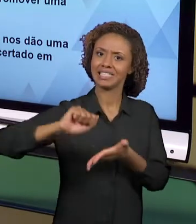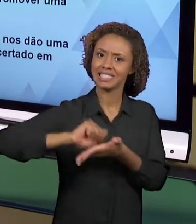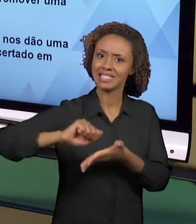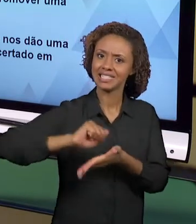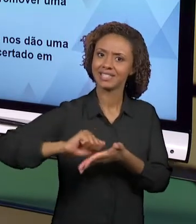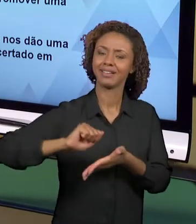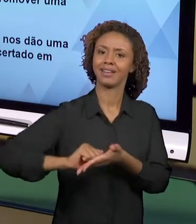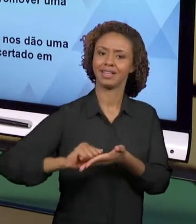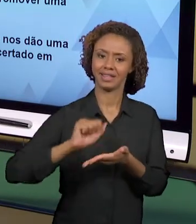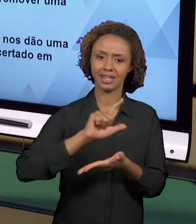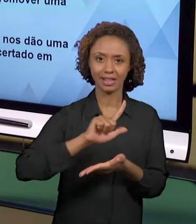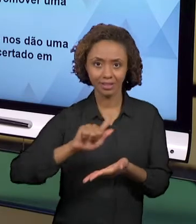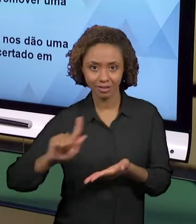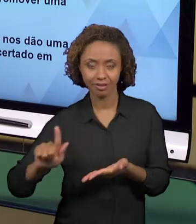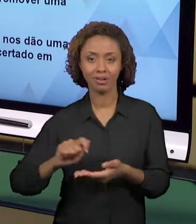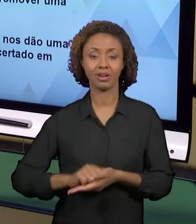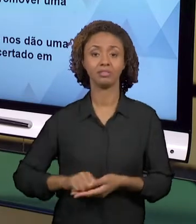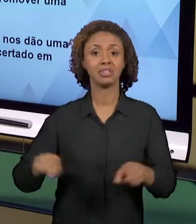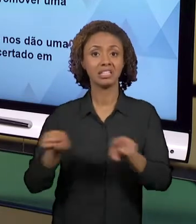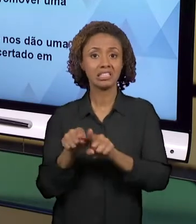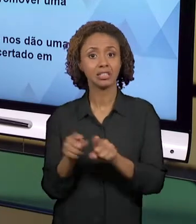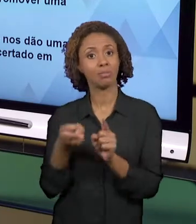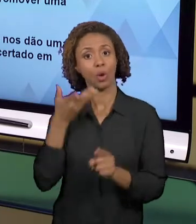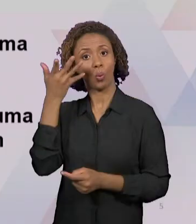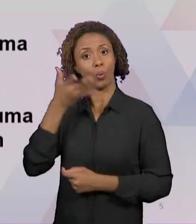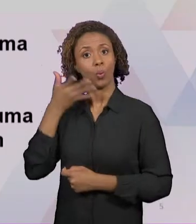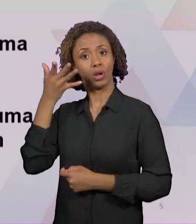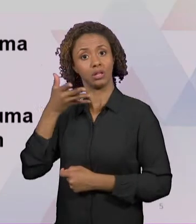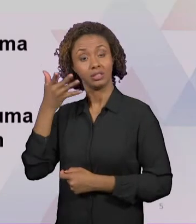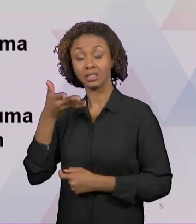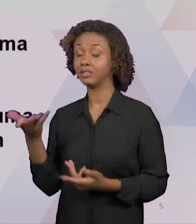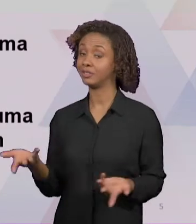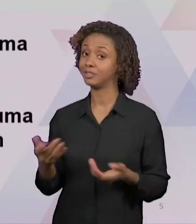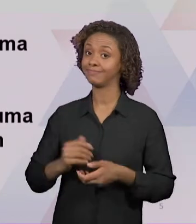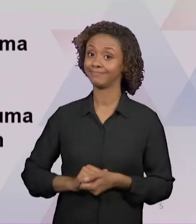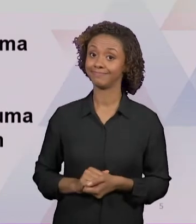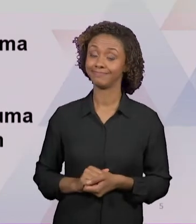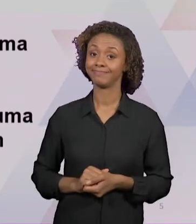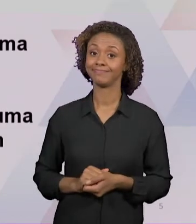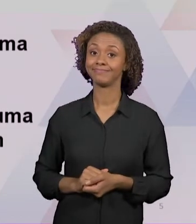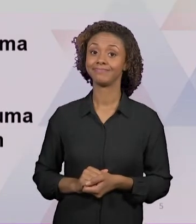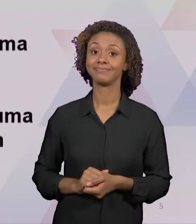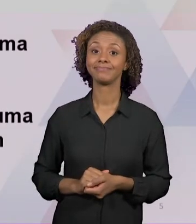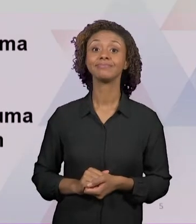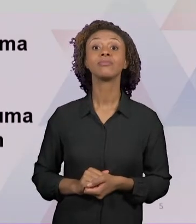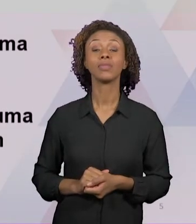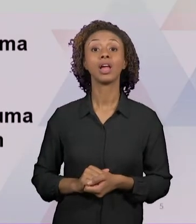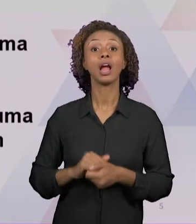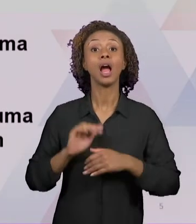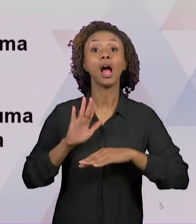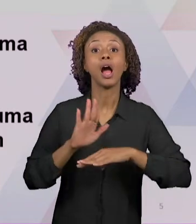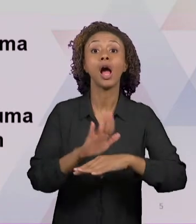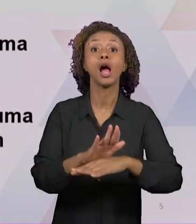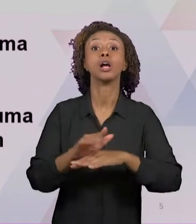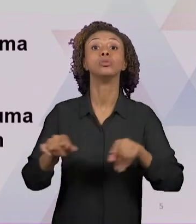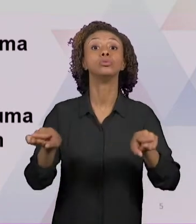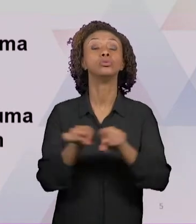POSSIBILIDADES TAMBÉM REVELAM OS DIFERENTES IMPACTOS EM PROMOVER UMA EDUCAÇÃO EM PROL DA